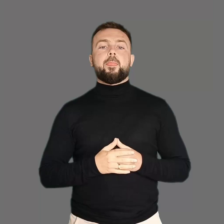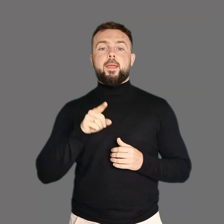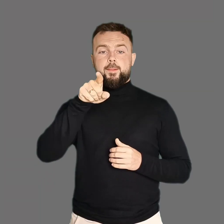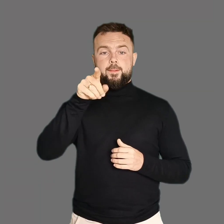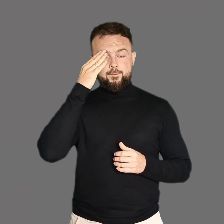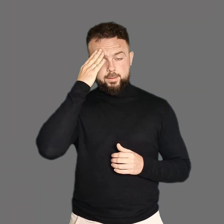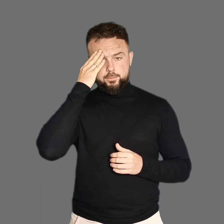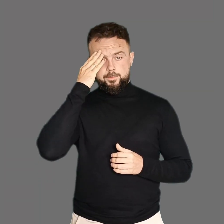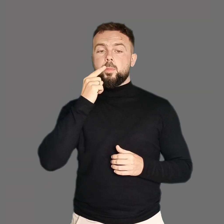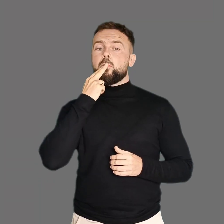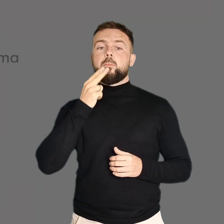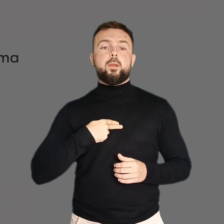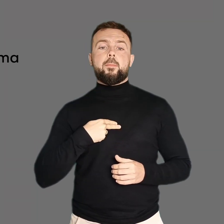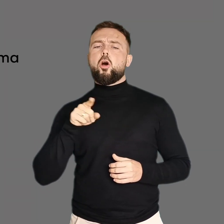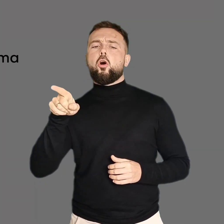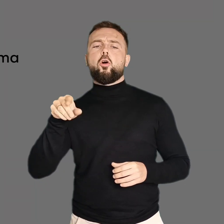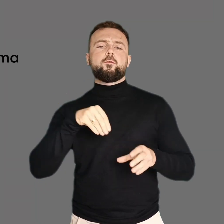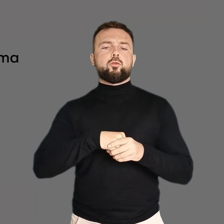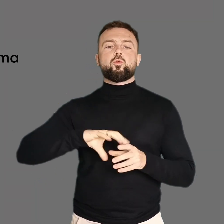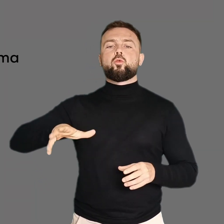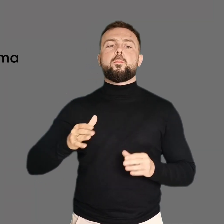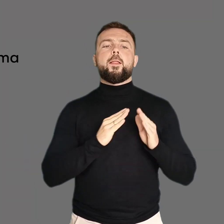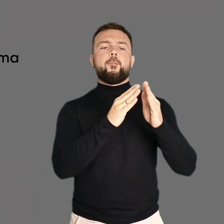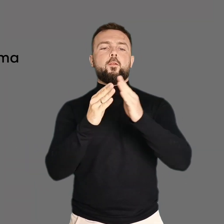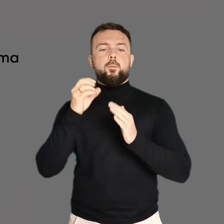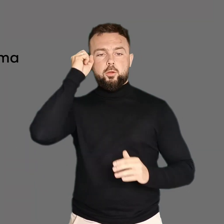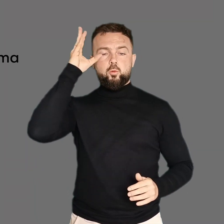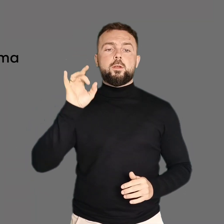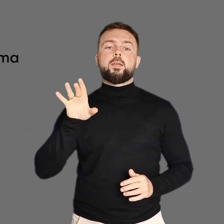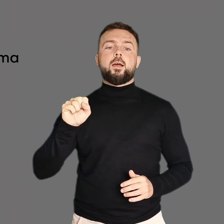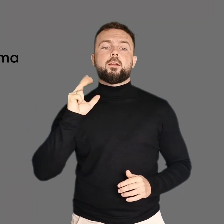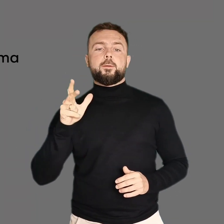Czy wiesz, że Plama należy do sieci domów kultury GAK?